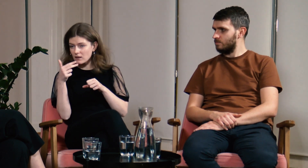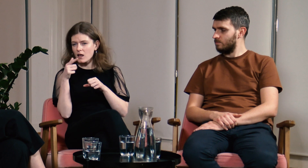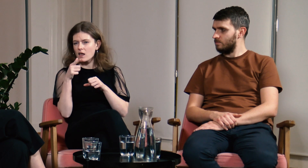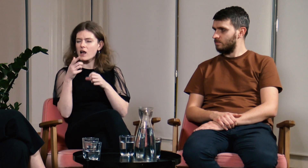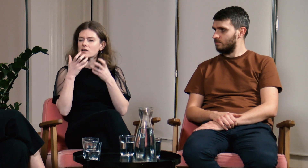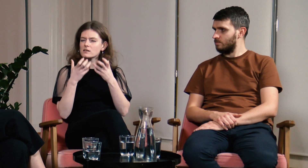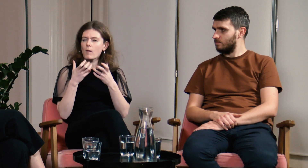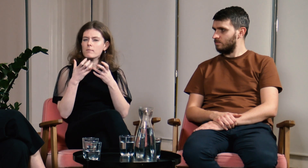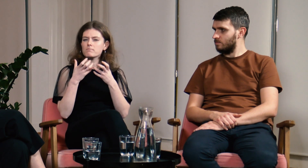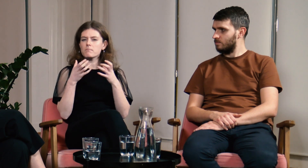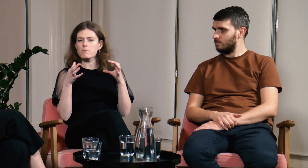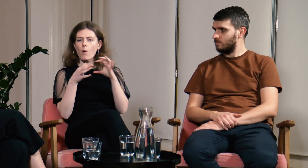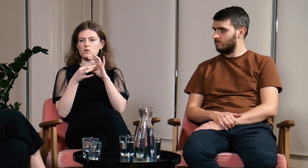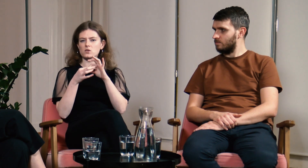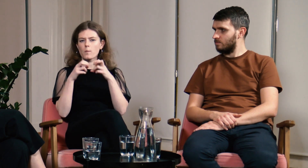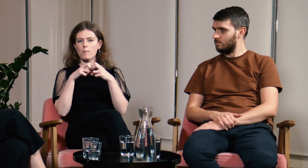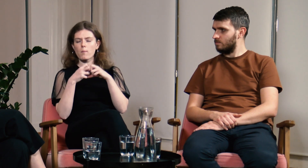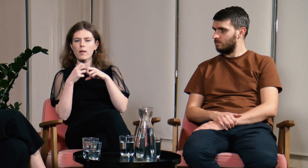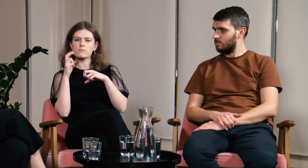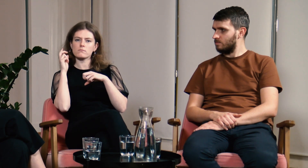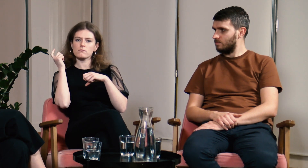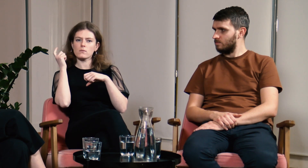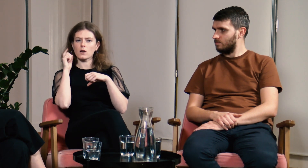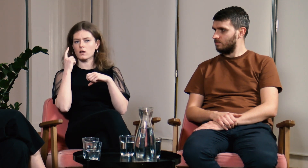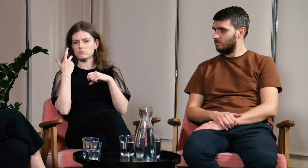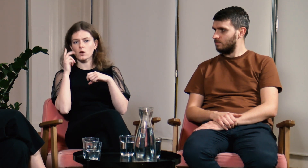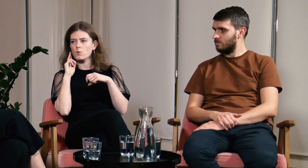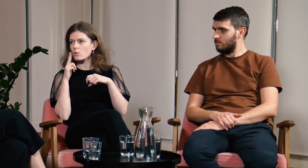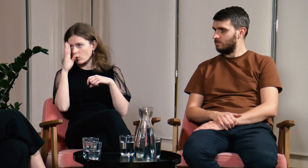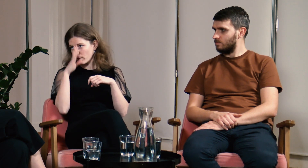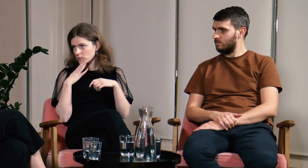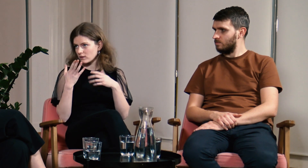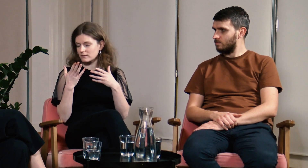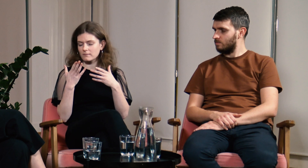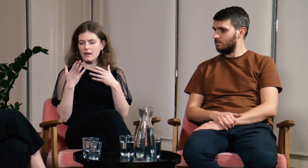Chciałam jakoś połączyć to z problematyką g/Głuchych i słabosłyszących.